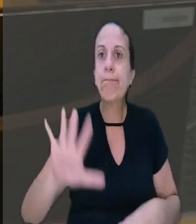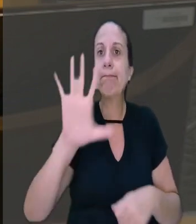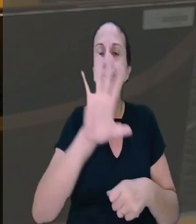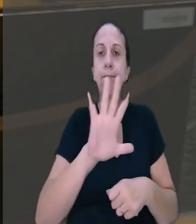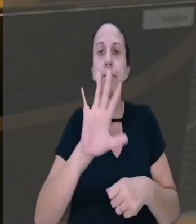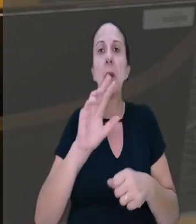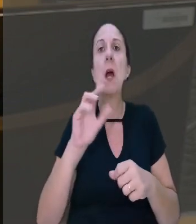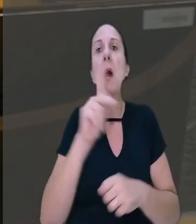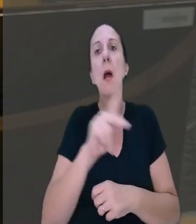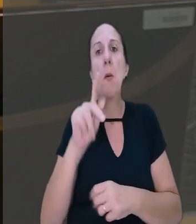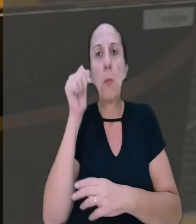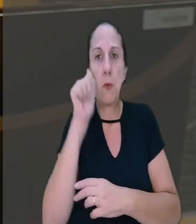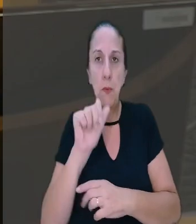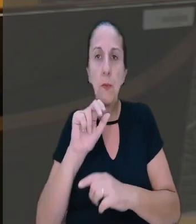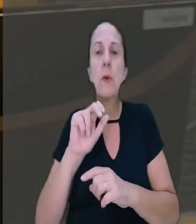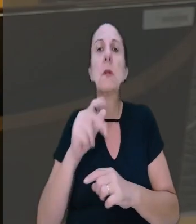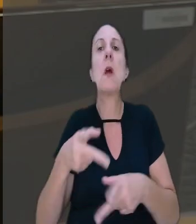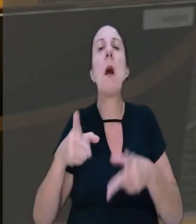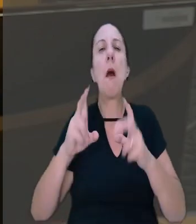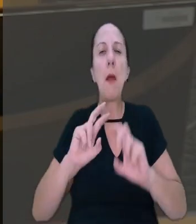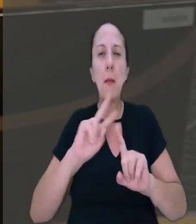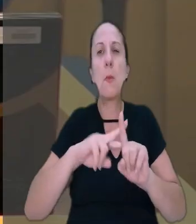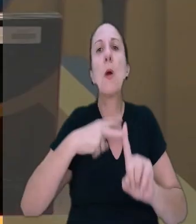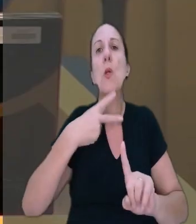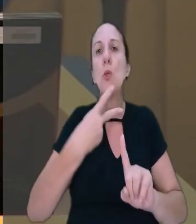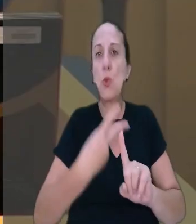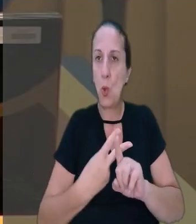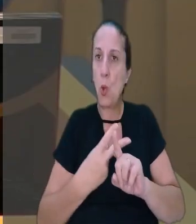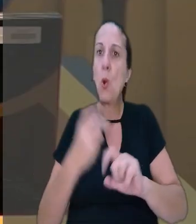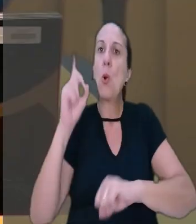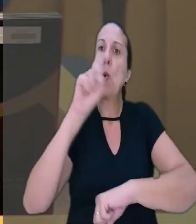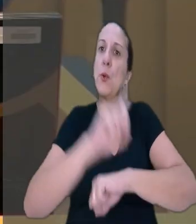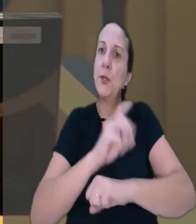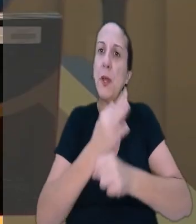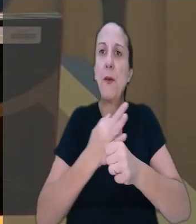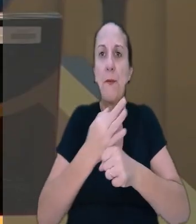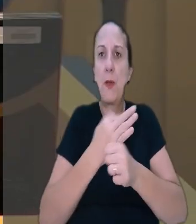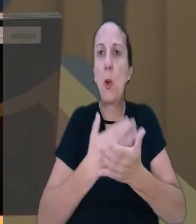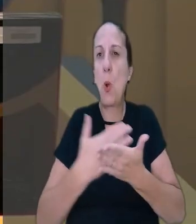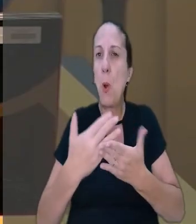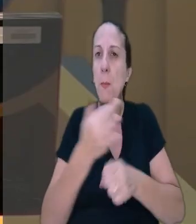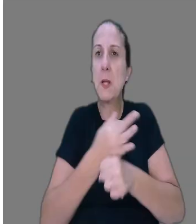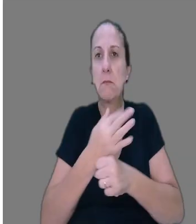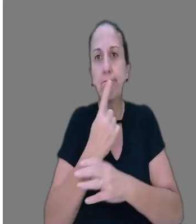unanimidade, que a professora vai receber em dobro por dias de férias iniciadas em feriado.